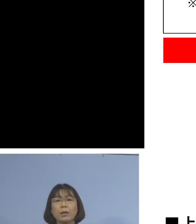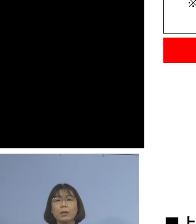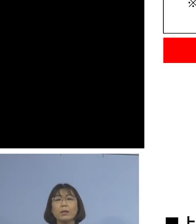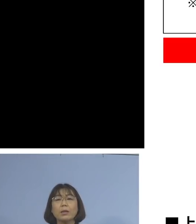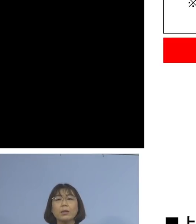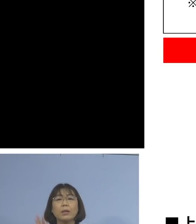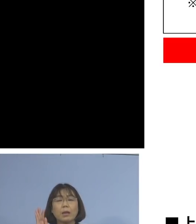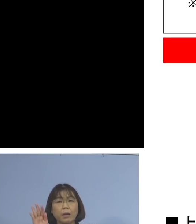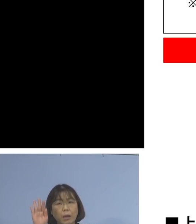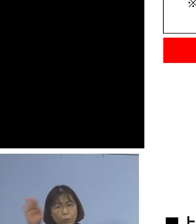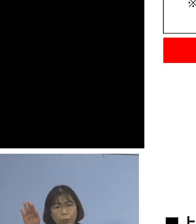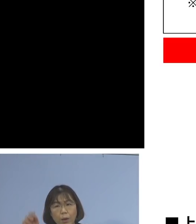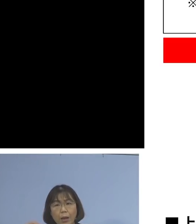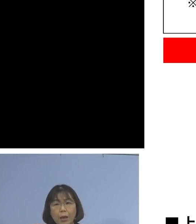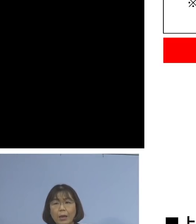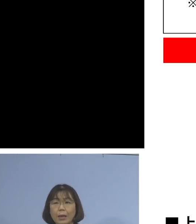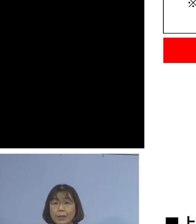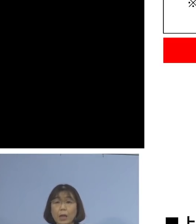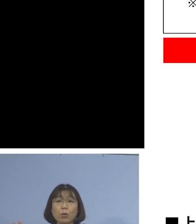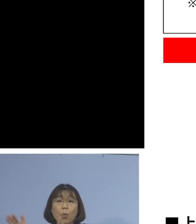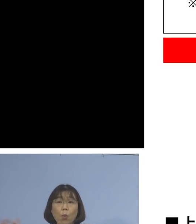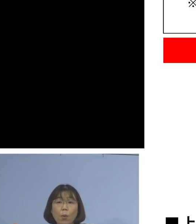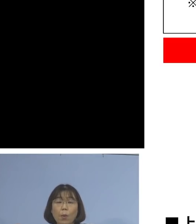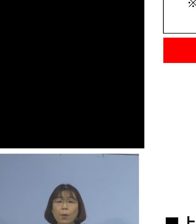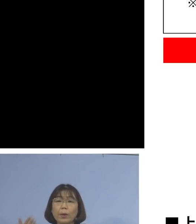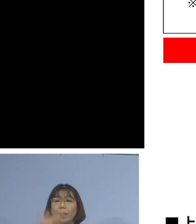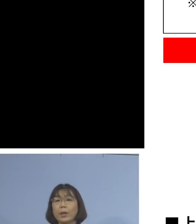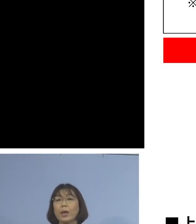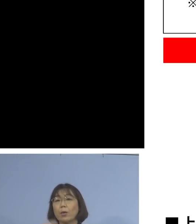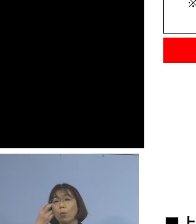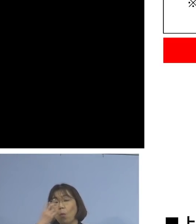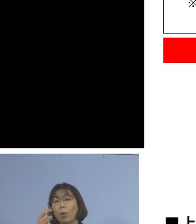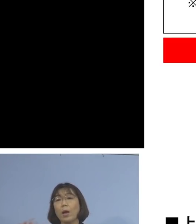健康観察期間として 自宅待機いただきます